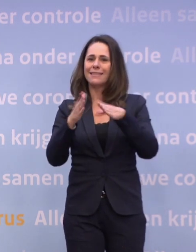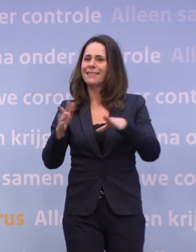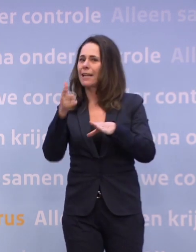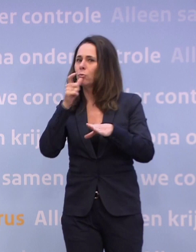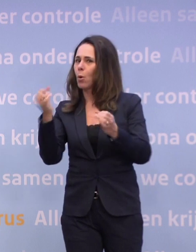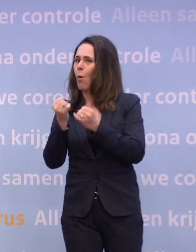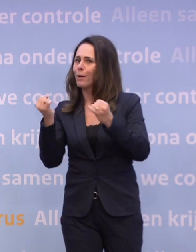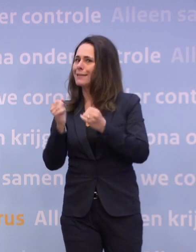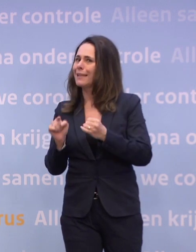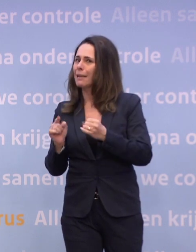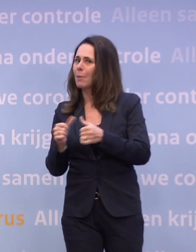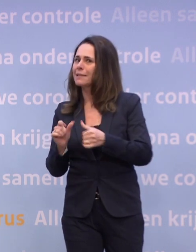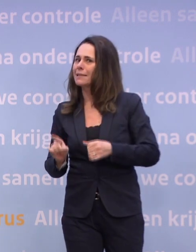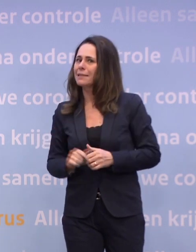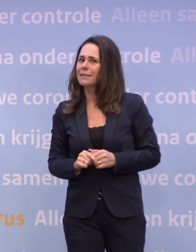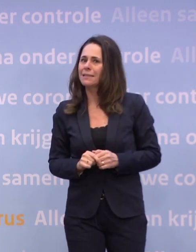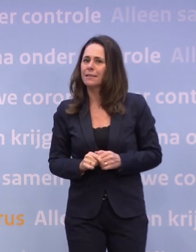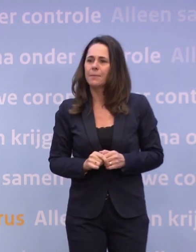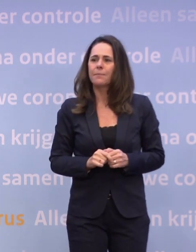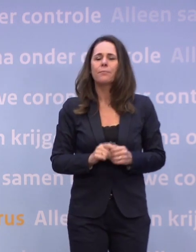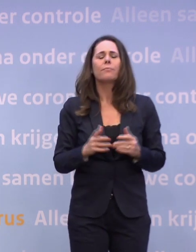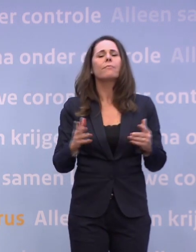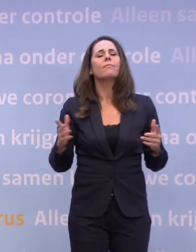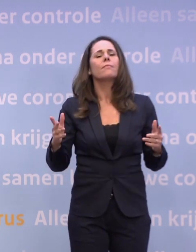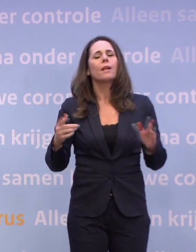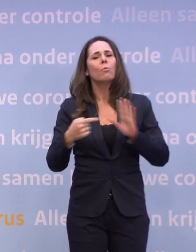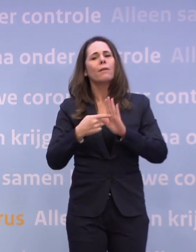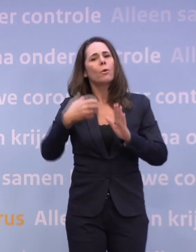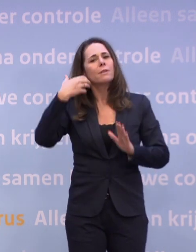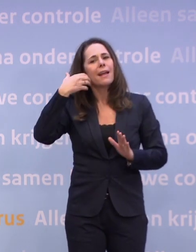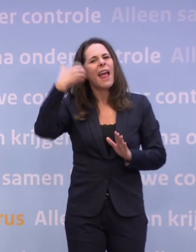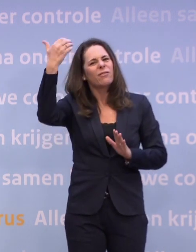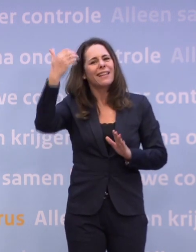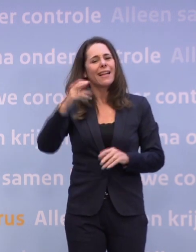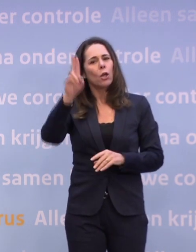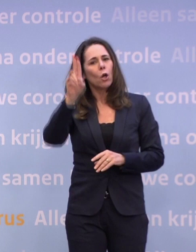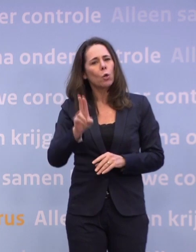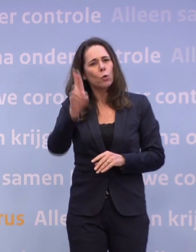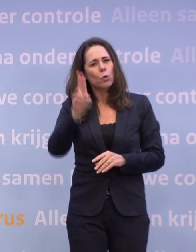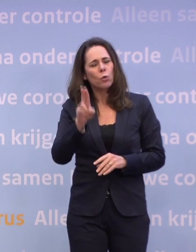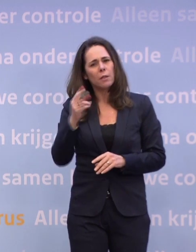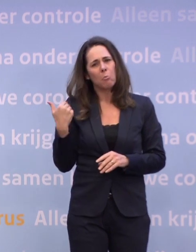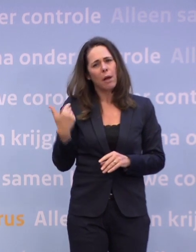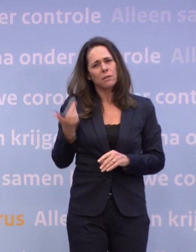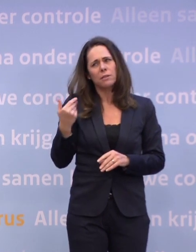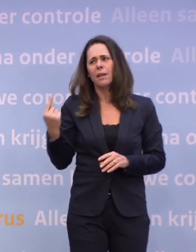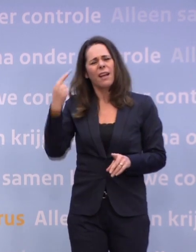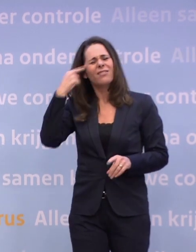We hebben ook al gezien dat bijvoorbeeld de Efteling is afgehuurd... ...nog niet zo lang geleden. -Ik wist dat niet, dat is echt onverstandig.